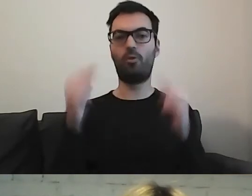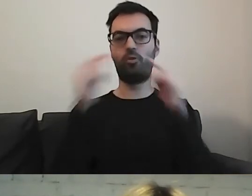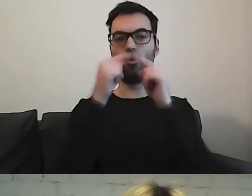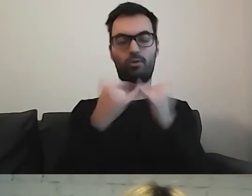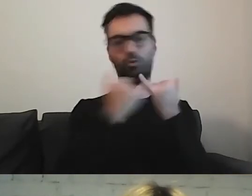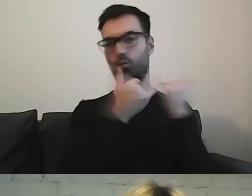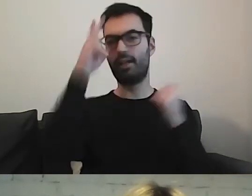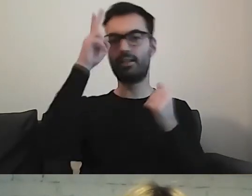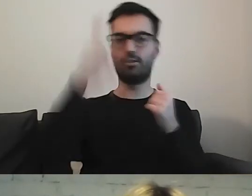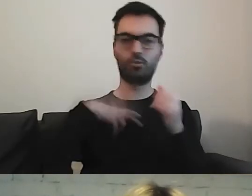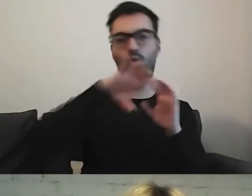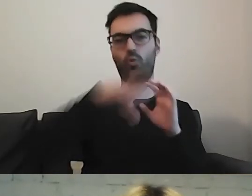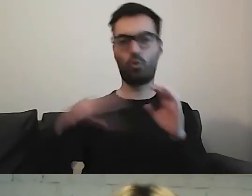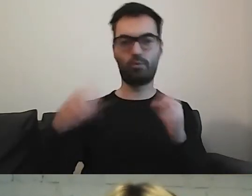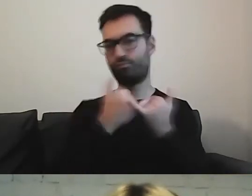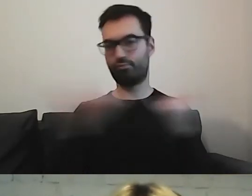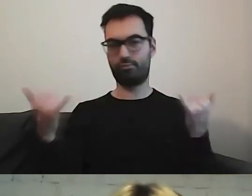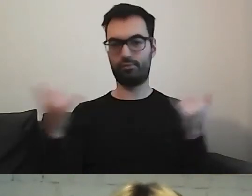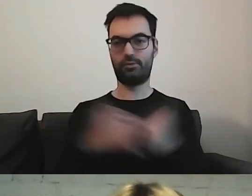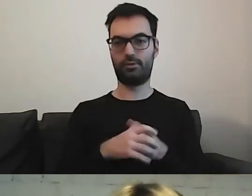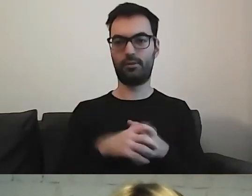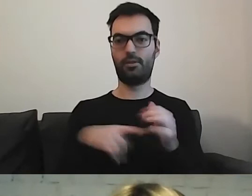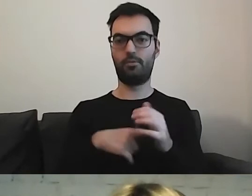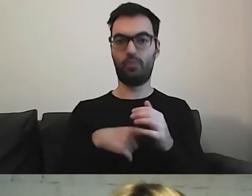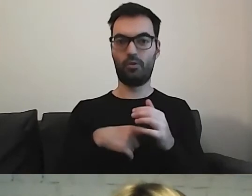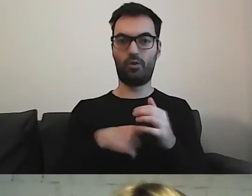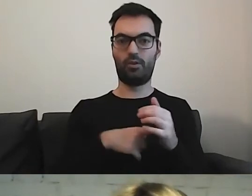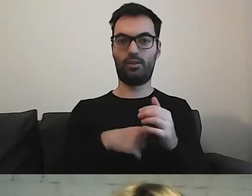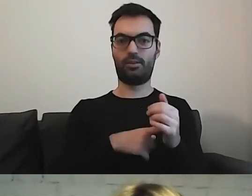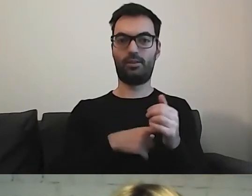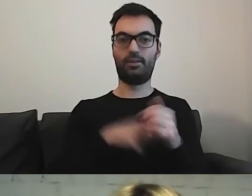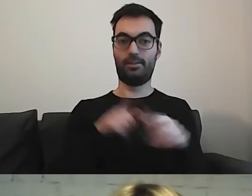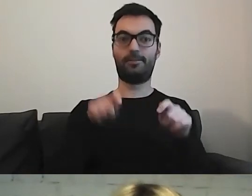To obowiązuje bardzo ogromną liczbę instytucji -